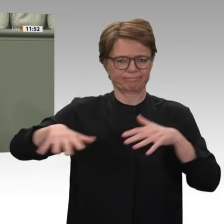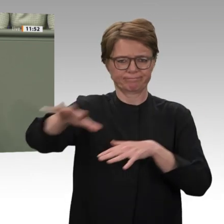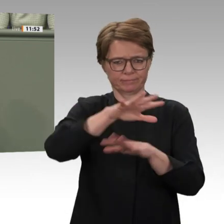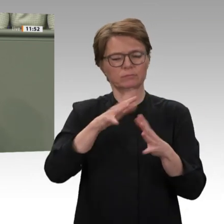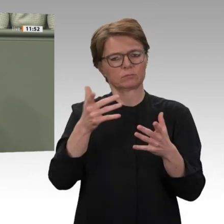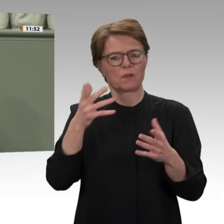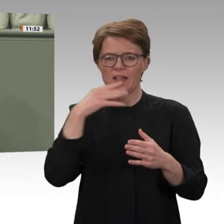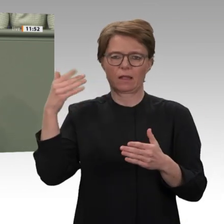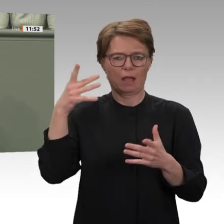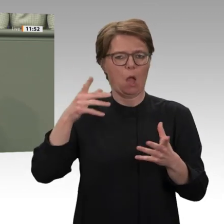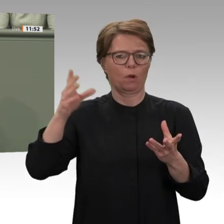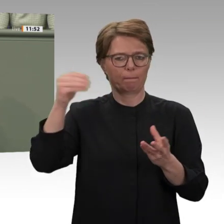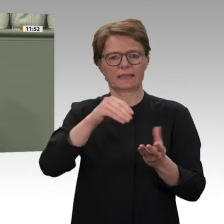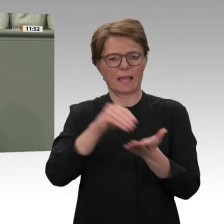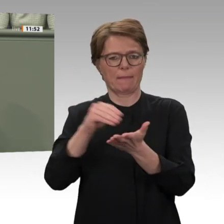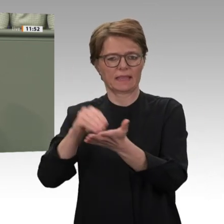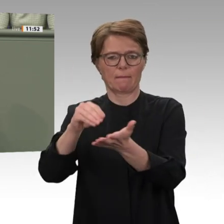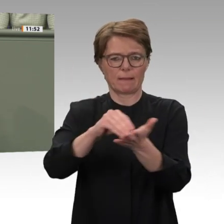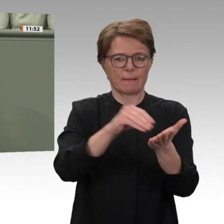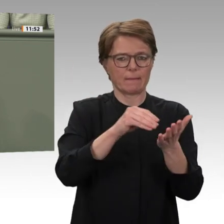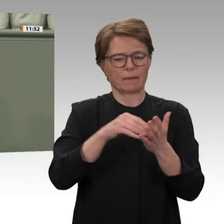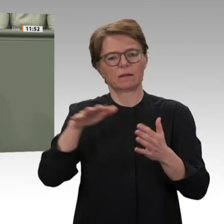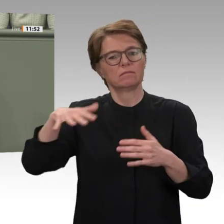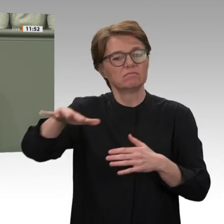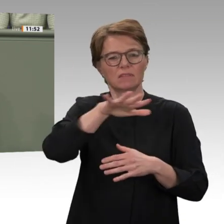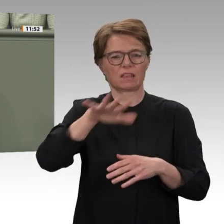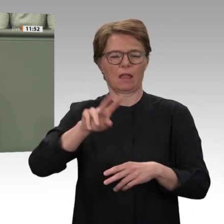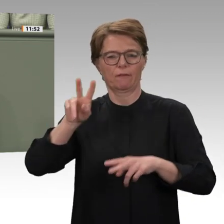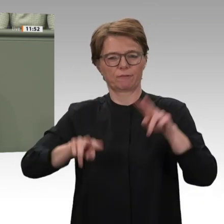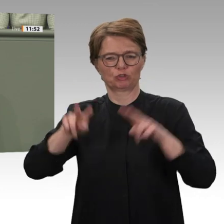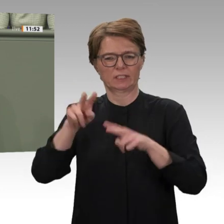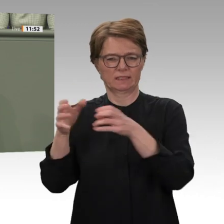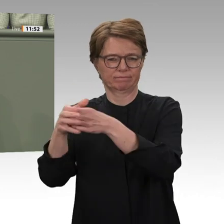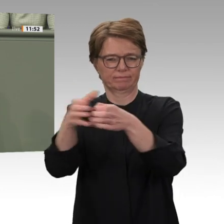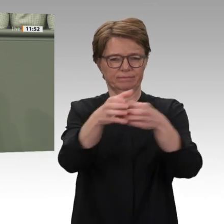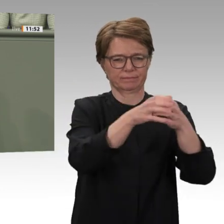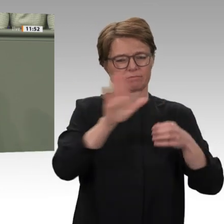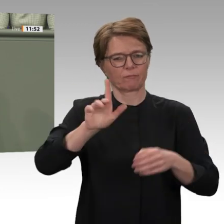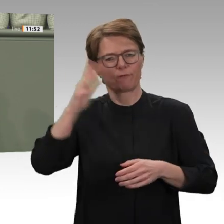Deutschland. Ich sage Ihnen: Keine dieser Mächte sind die wahren Freunde von denen,